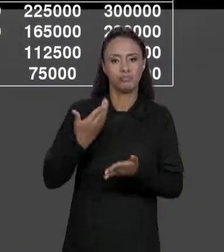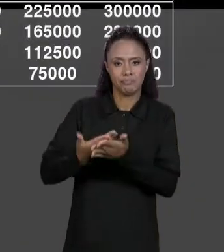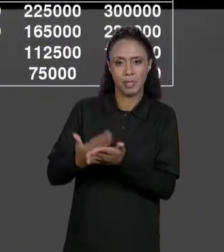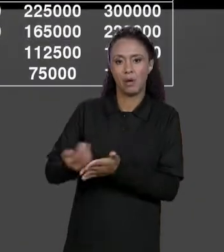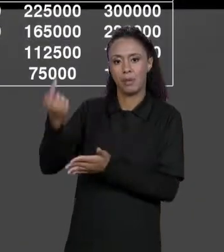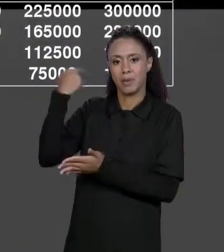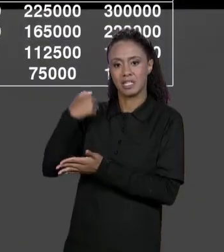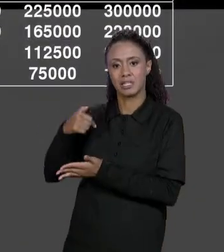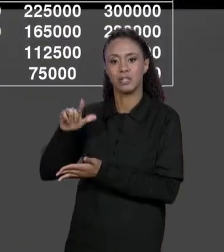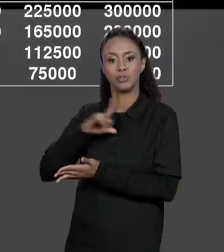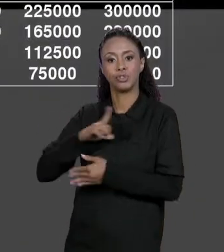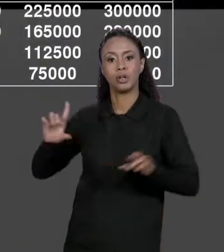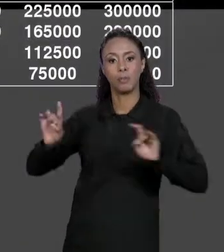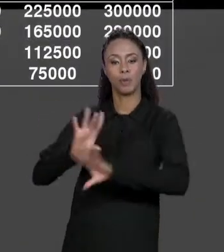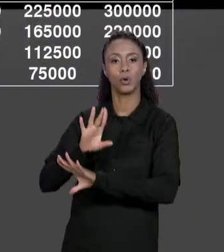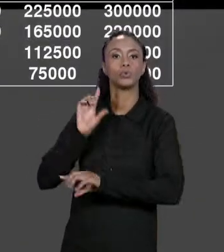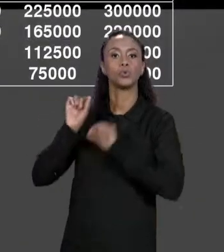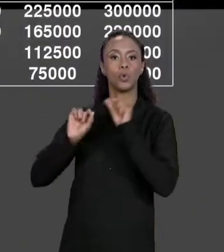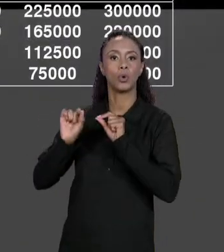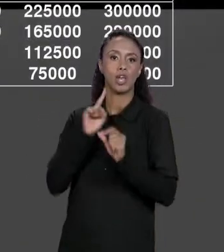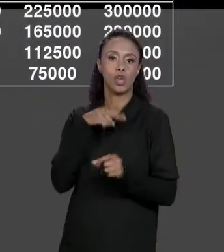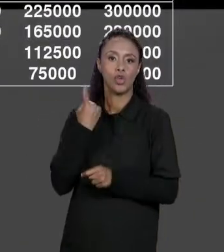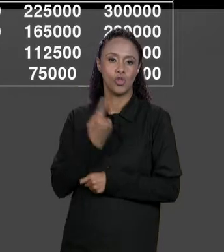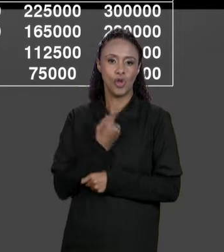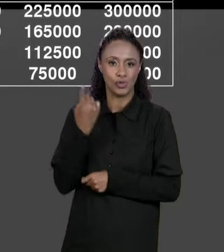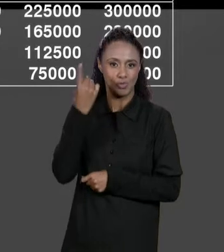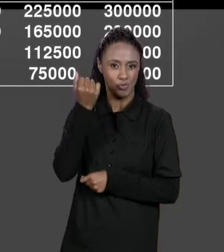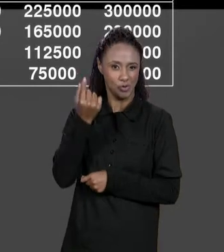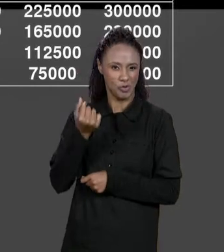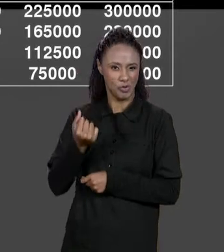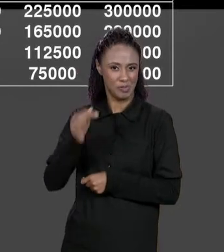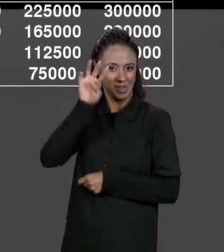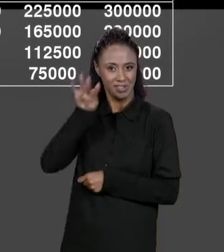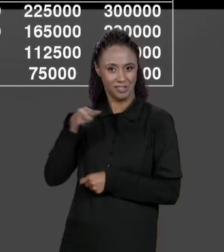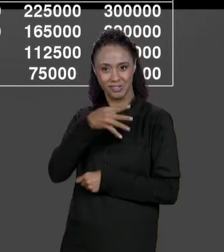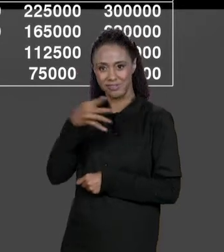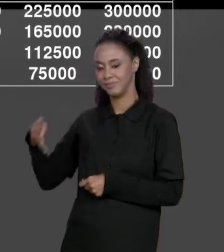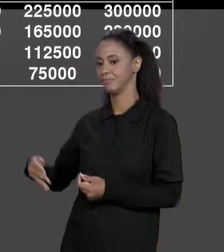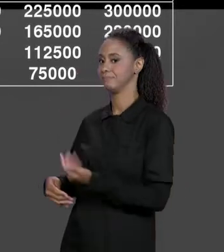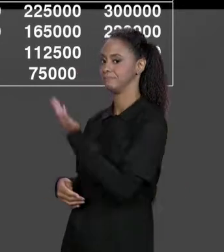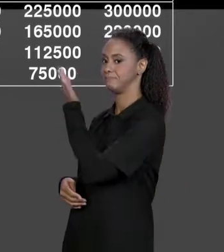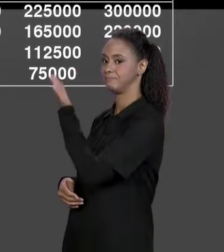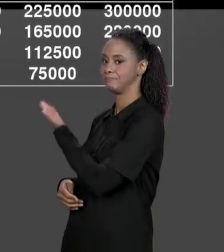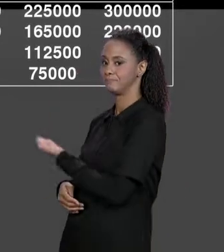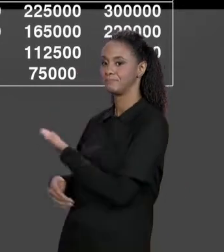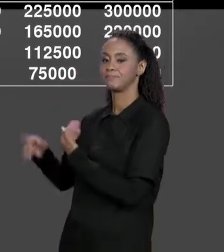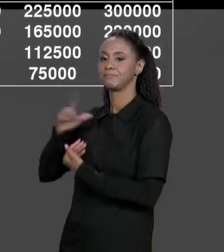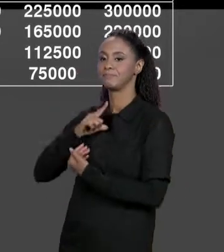NOSSA MATRIZ DE PREÇOS POR MATERIAL, ONDE A GENTE TEM O PREÇO POR MATERIAL POR